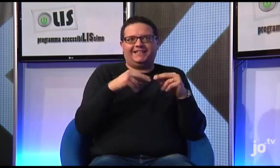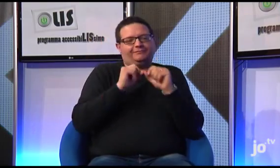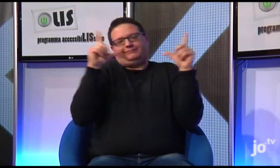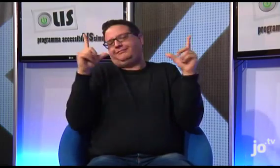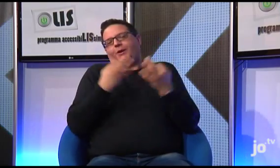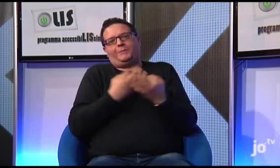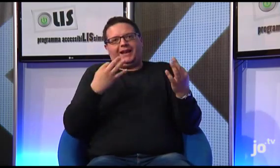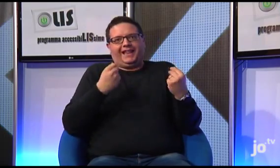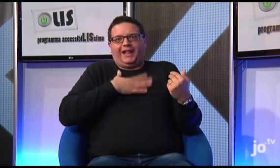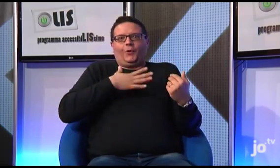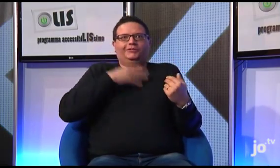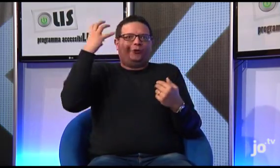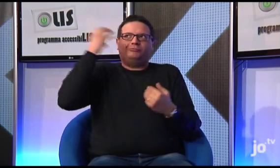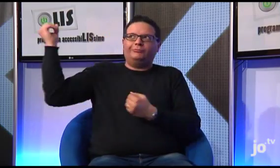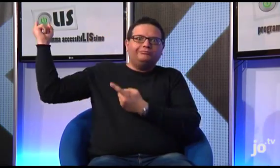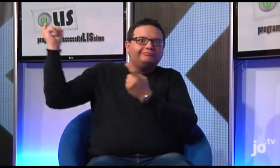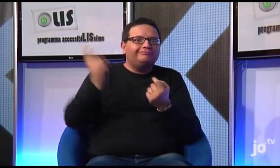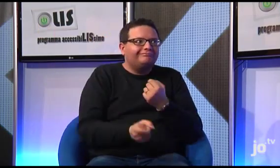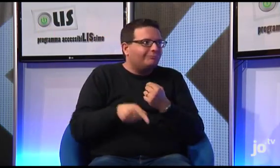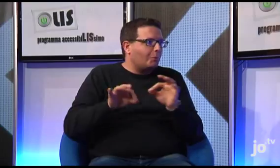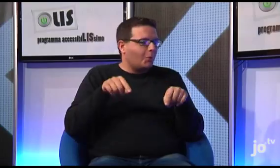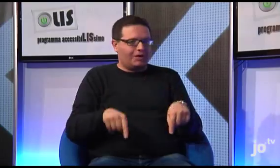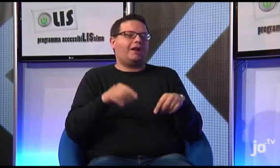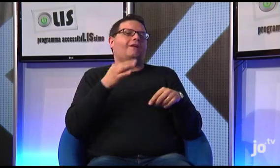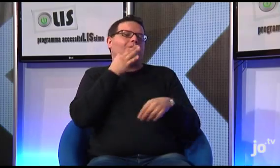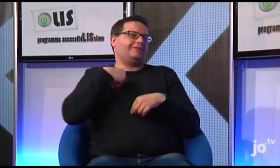perché naturalmente è motivo di orgoglio per noi che il Papa venga proprio nella nostra CITTA'!